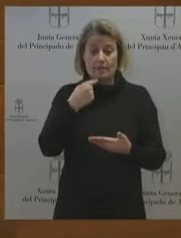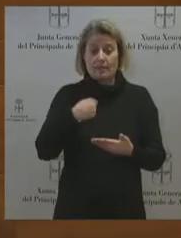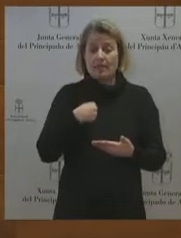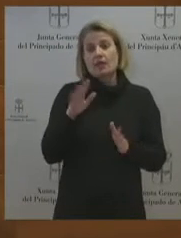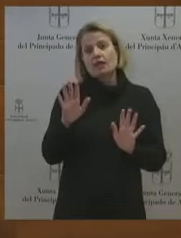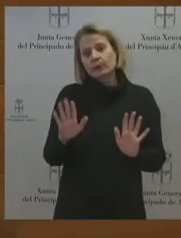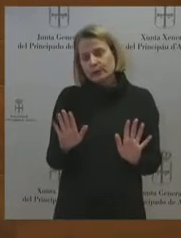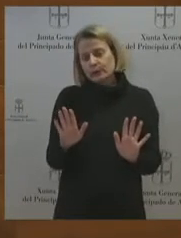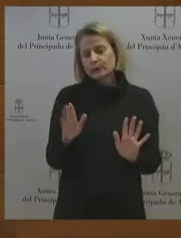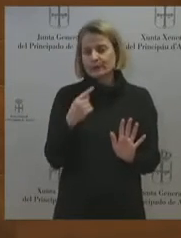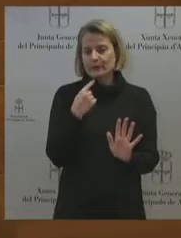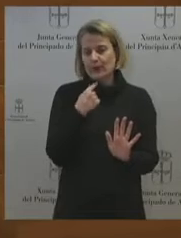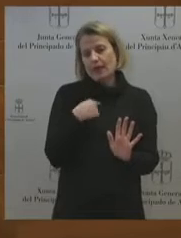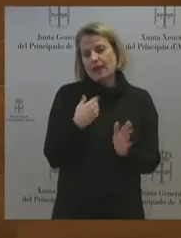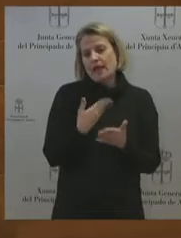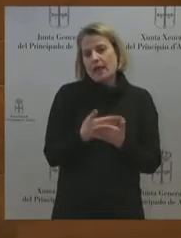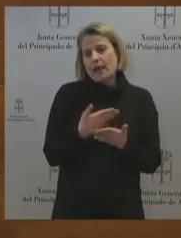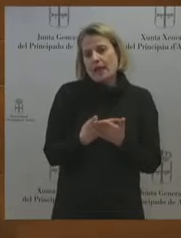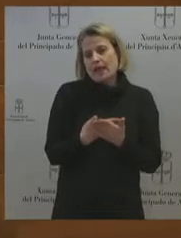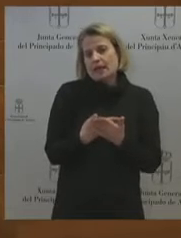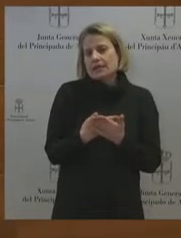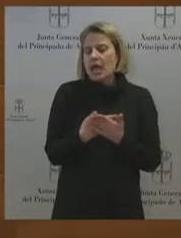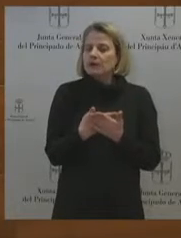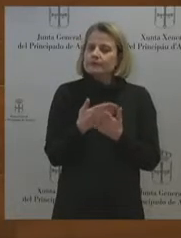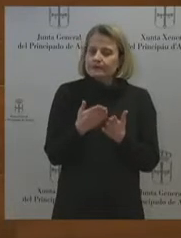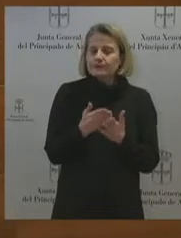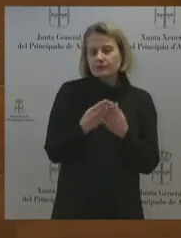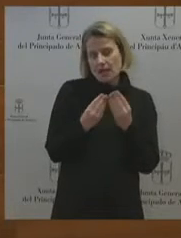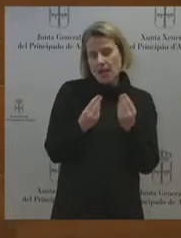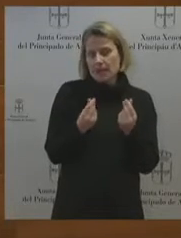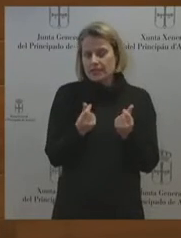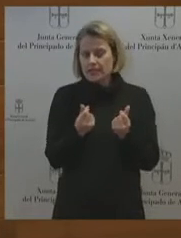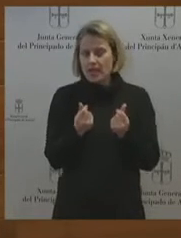la empresa. Al final esa discreción, lo que ha supuesto es que no había absolutamente ninguna